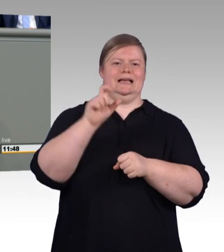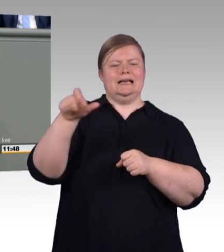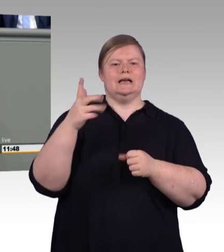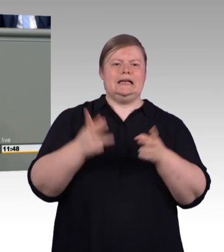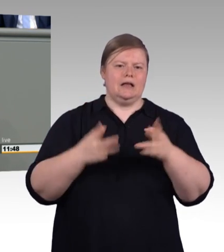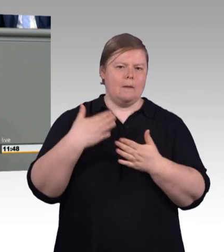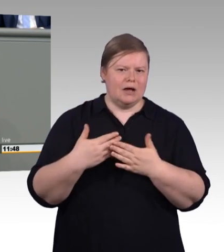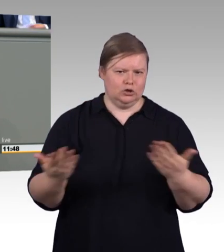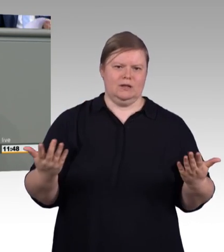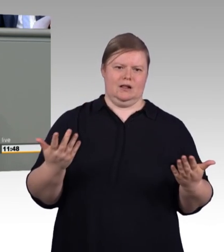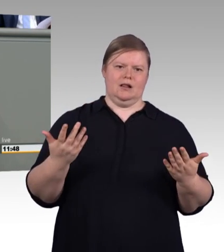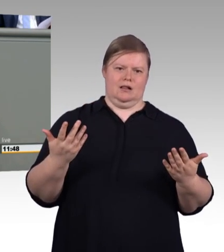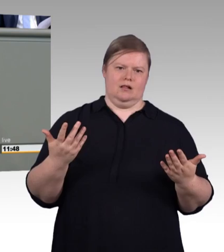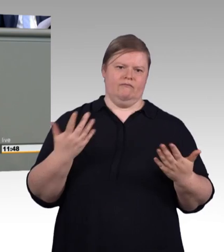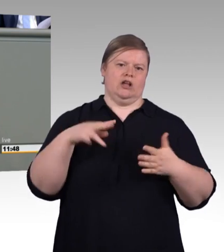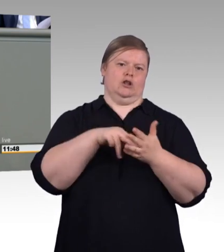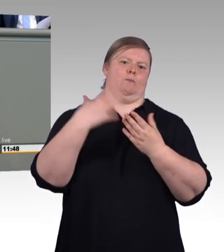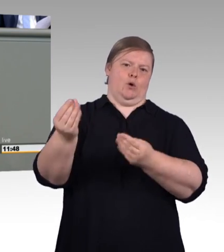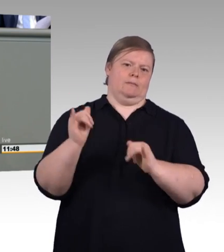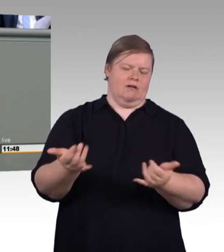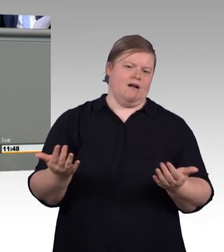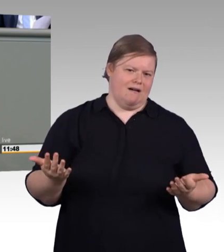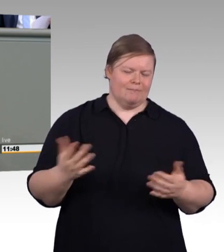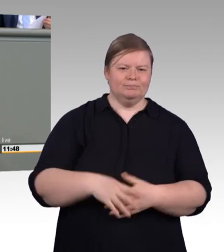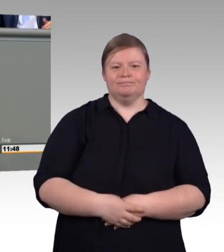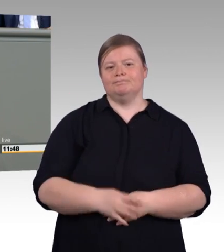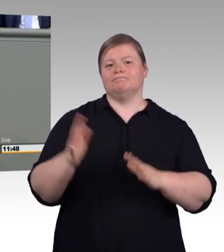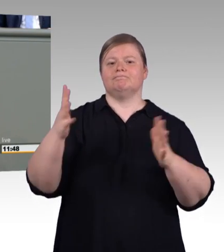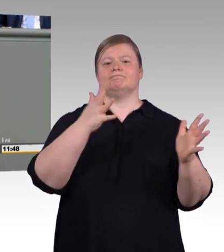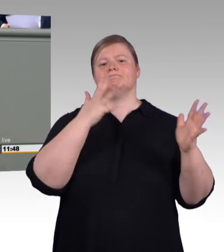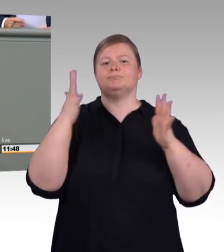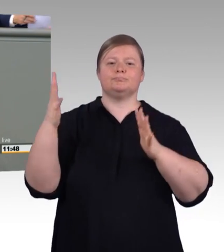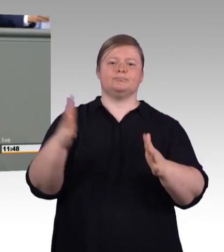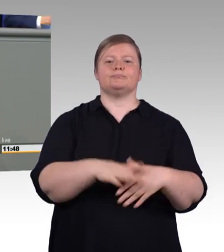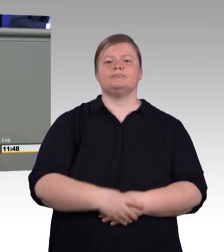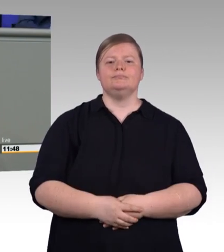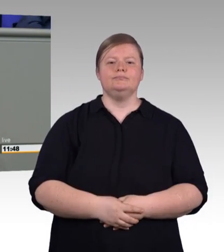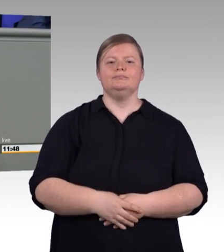und zwar nicht zuletzt wegen der gelingenden, der zunehmenden, gelingenden Integration von Flüchtlingen,